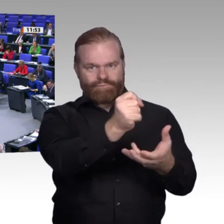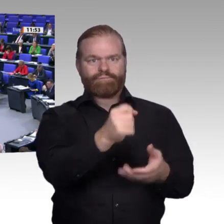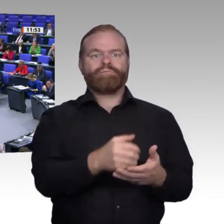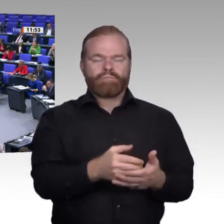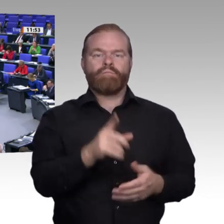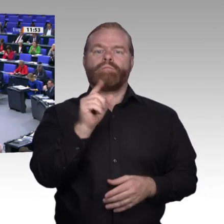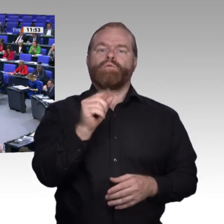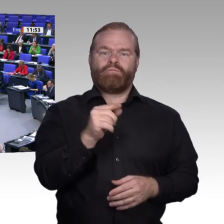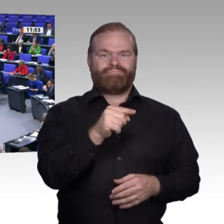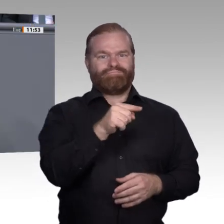Wir wollen die Fortbildungsbausteine